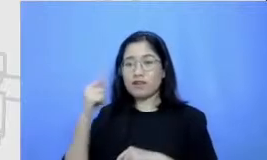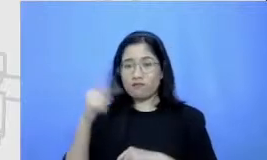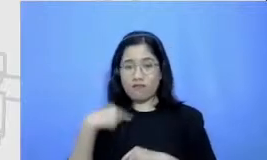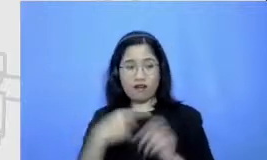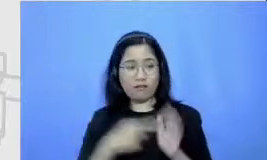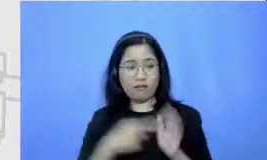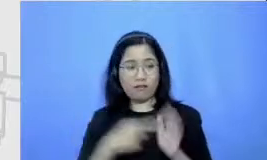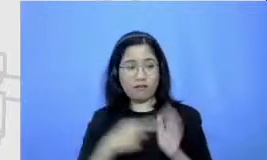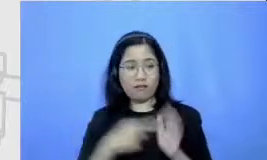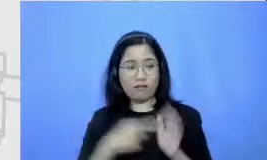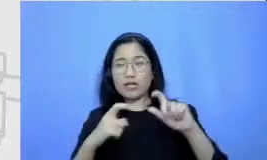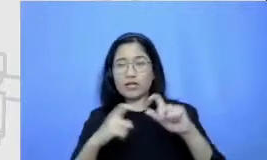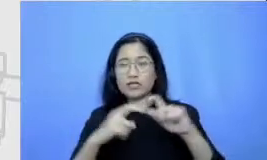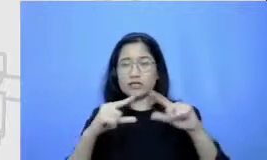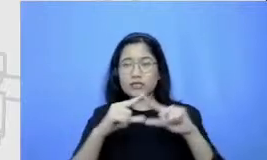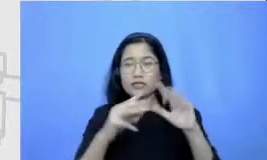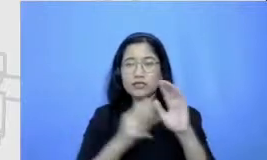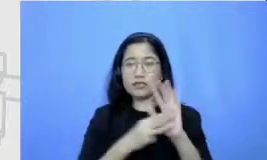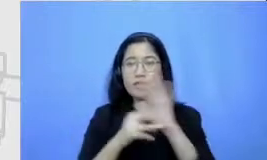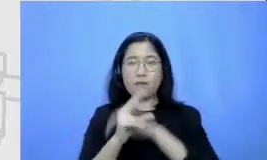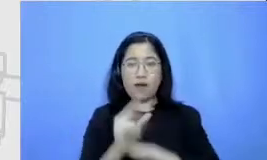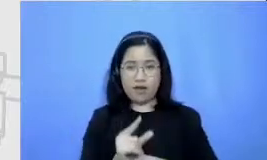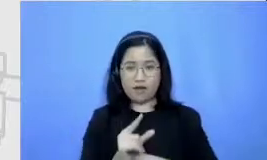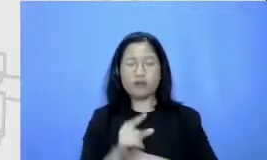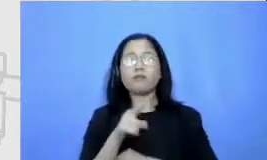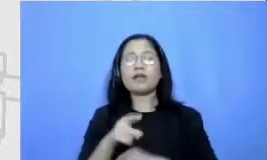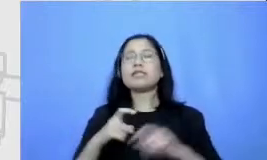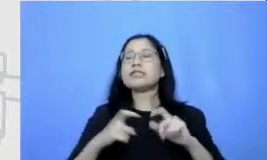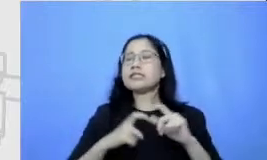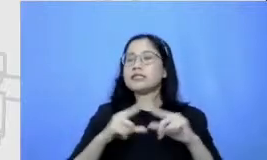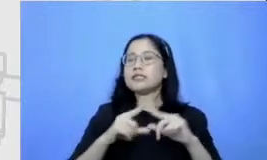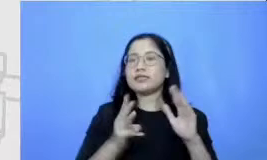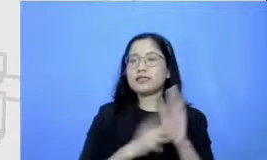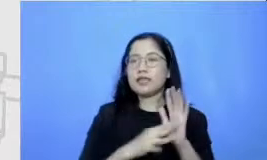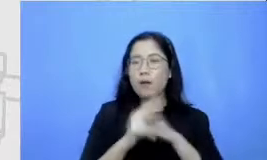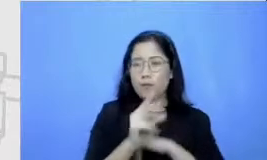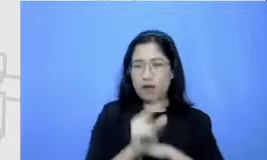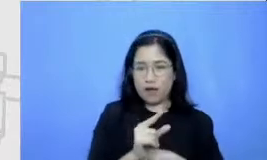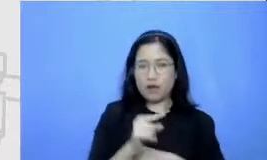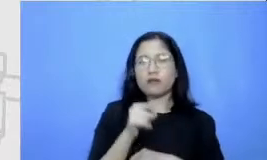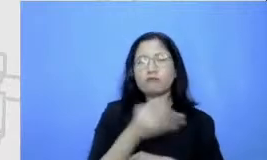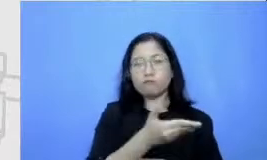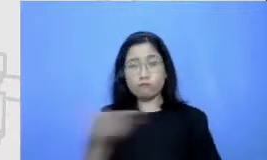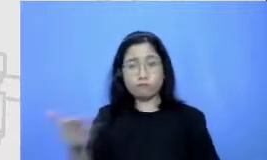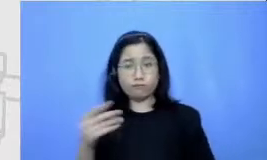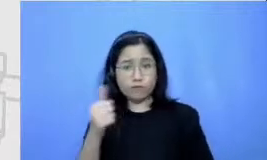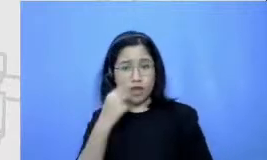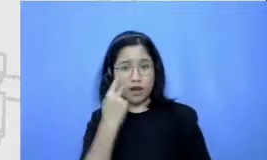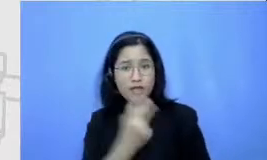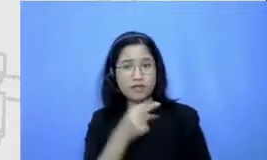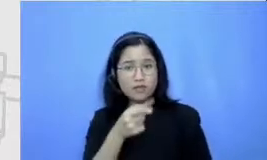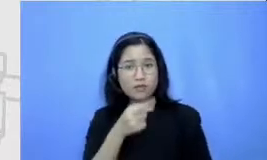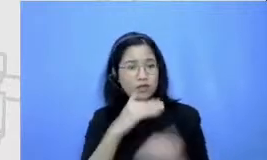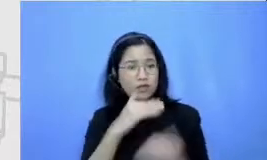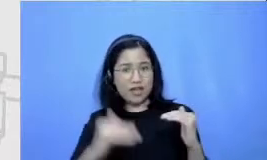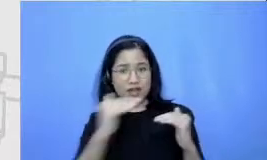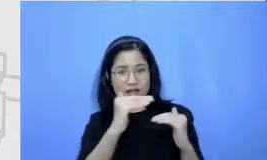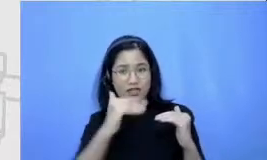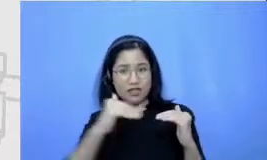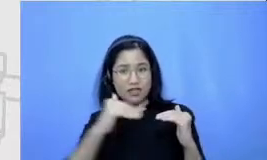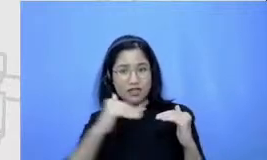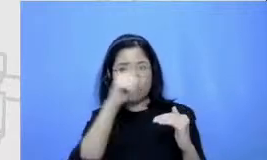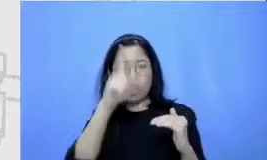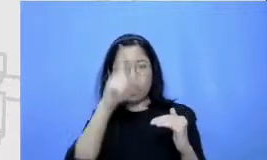dengan Semar bapak bisa melihat bahwa setiap tingkatan itu ada tuntutannya dan setiap tuntutan